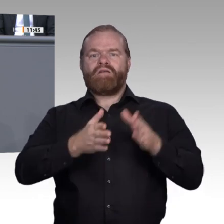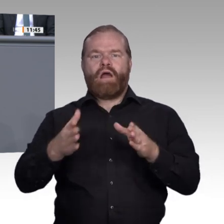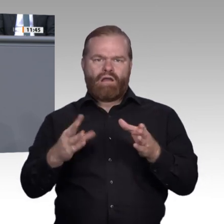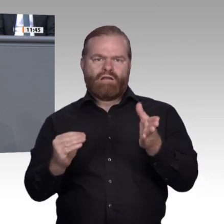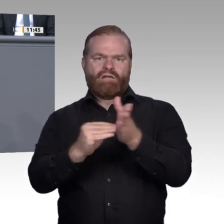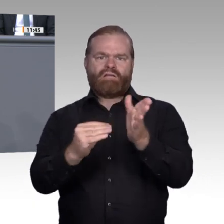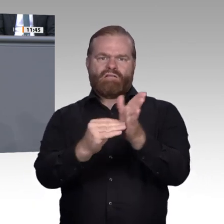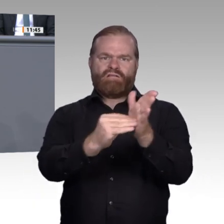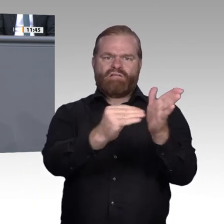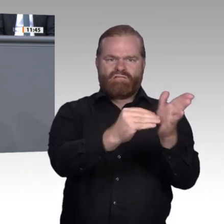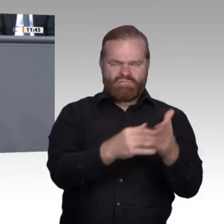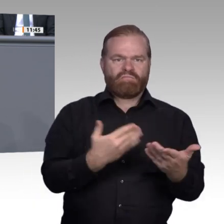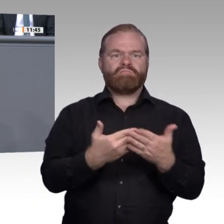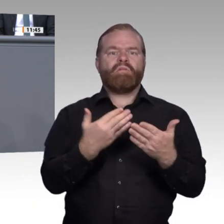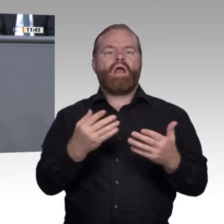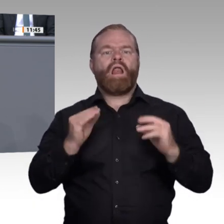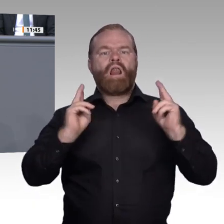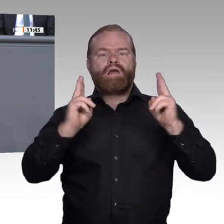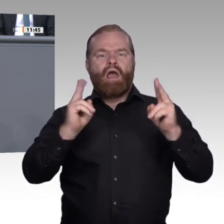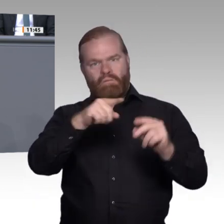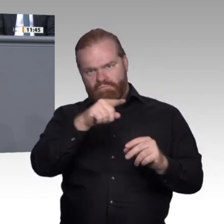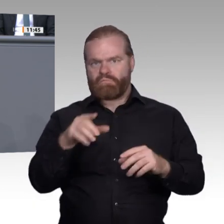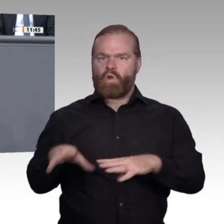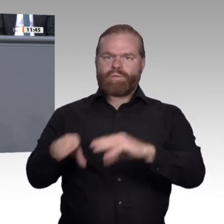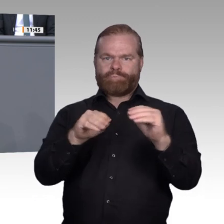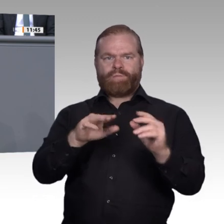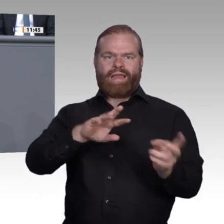Auch hierfür gab es von uns bereits konkrete Vorschläge in der Kommission. Der Bund